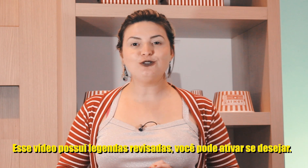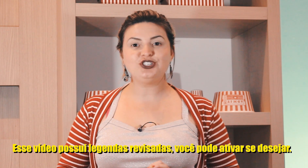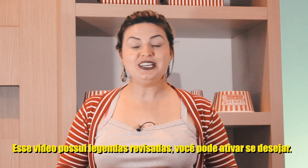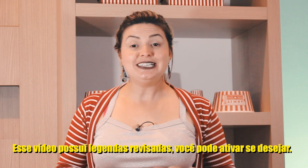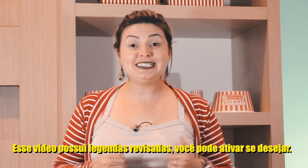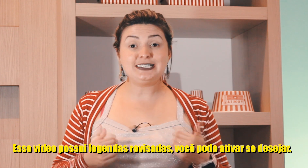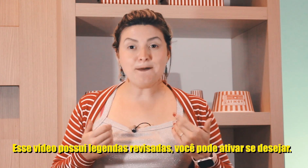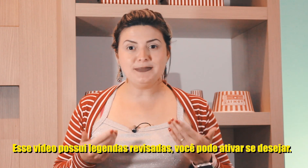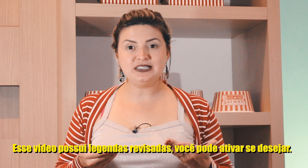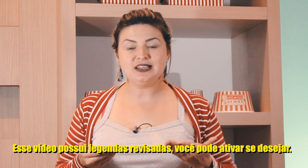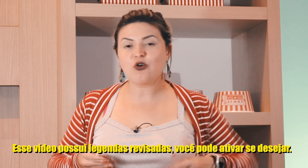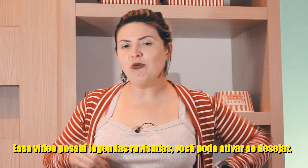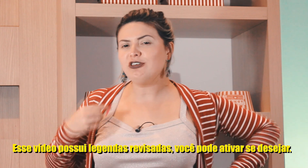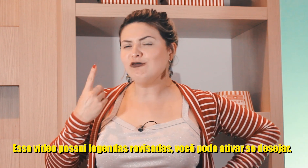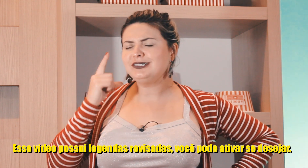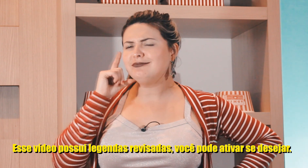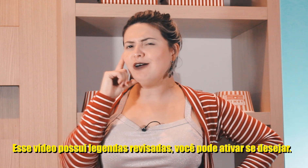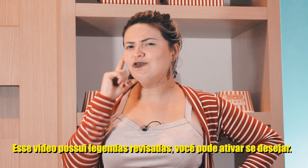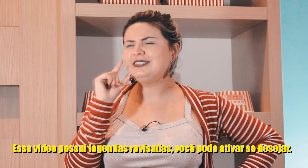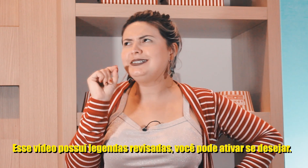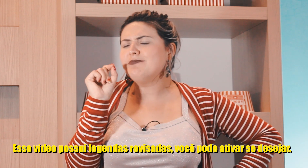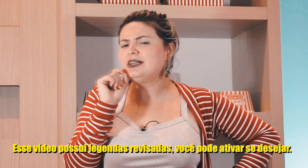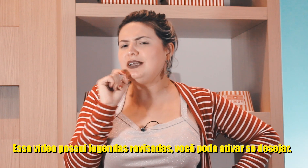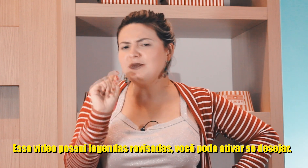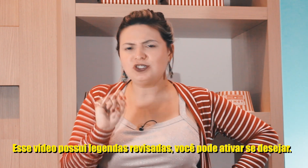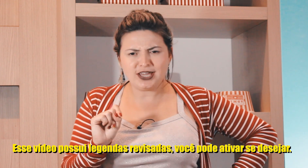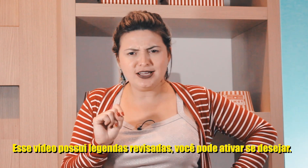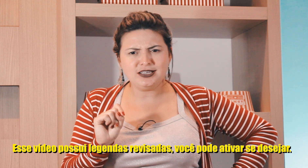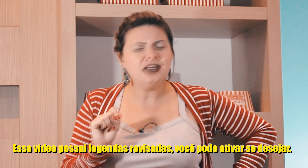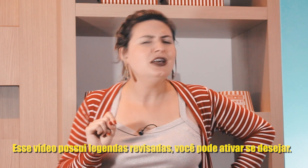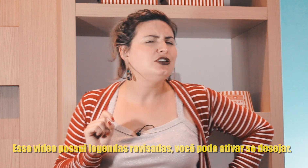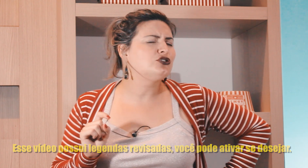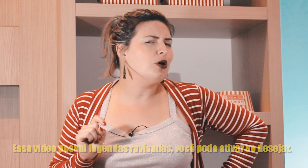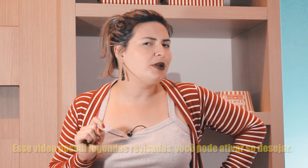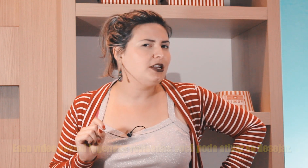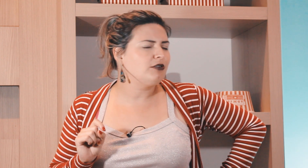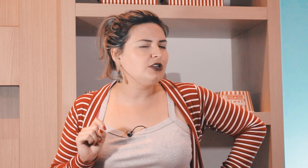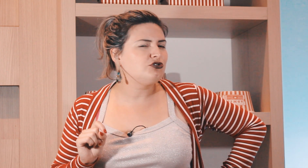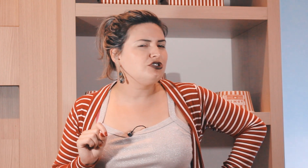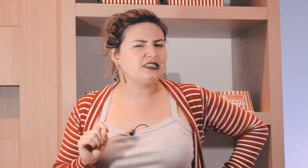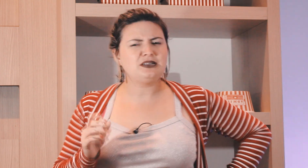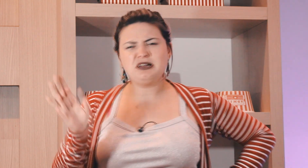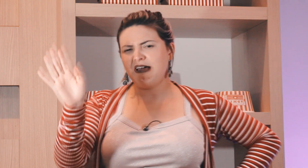o sinal de semana como que é o sinal de semana em Libras? Ok Aninha, estou aprendendo aí os dias da